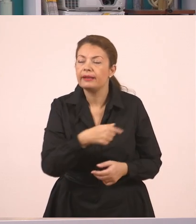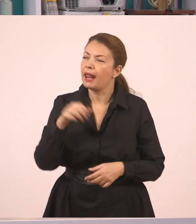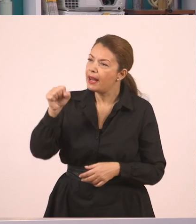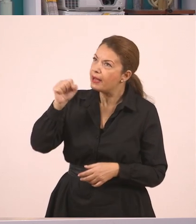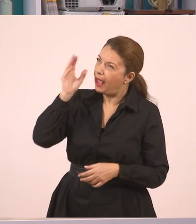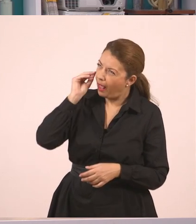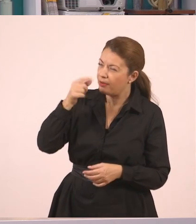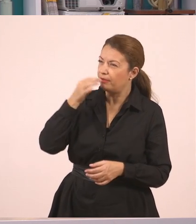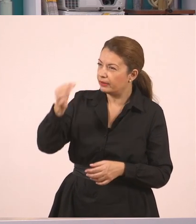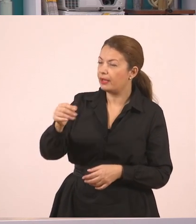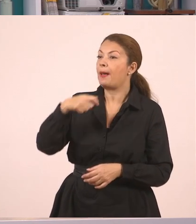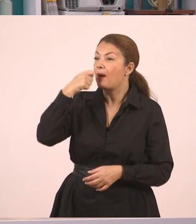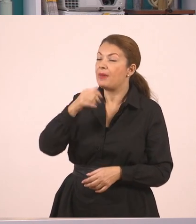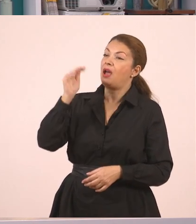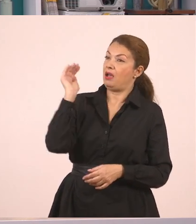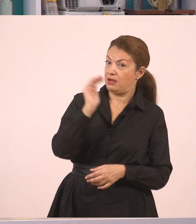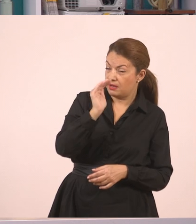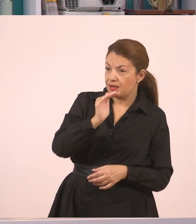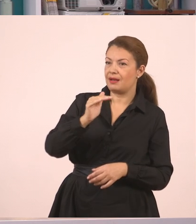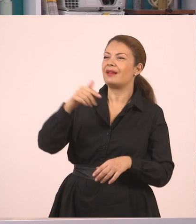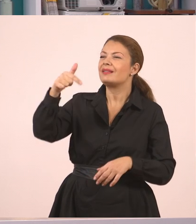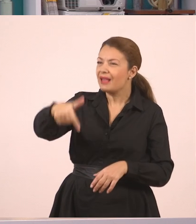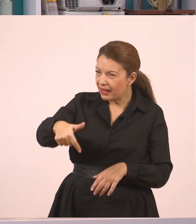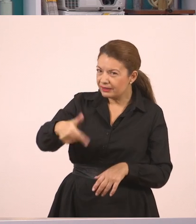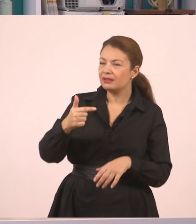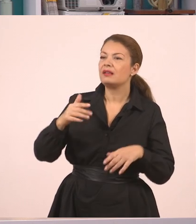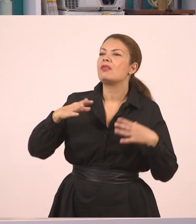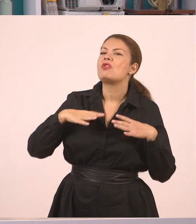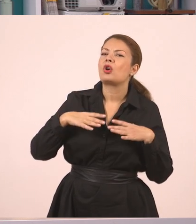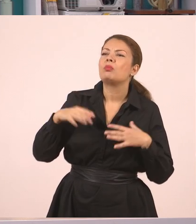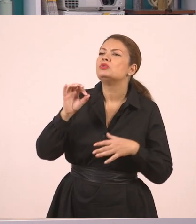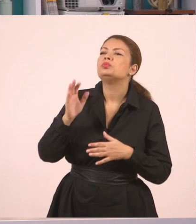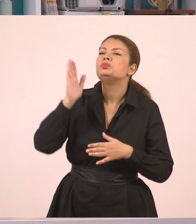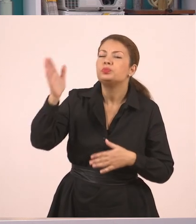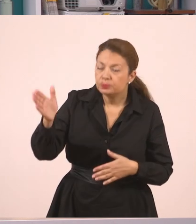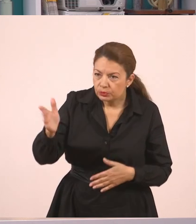Και αυτός... Τι έκανε παιδιά αυτός;